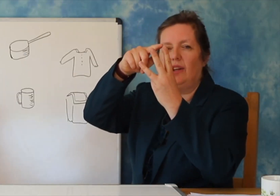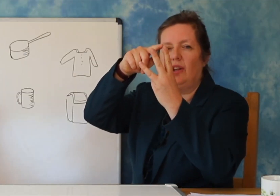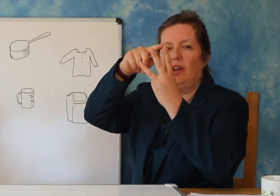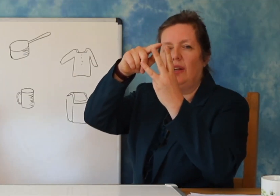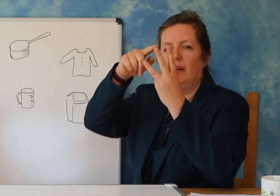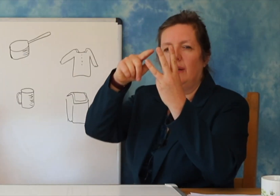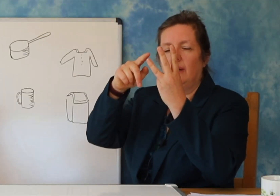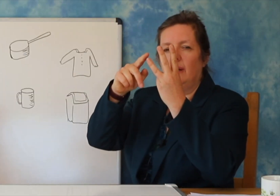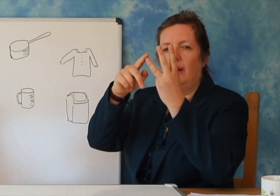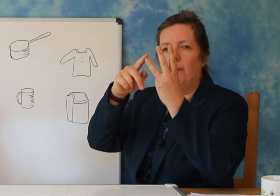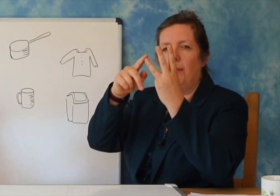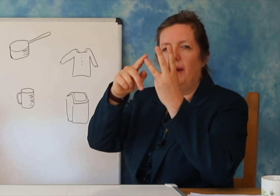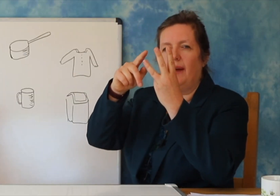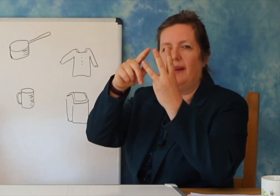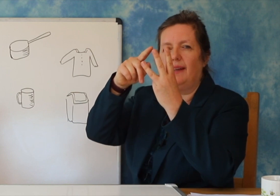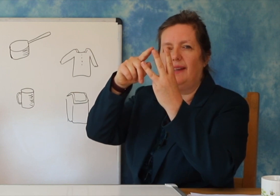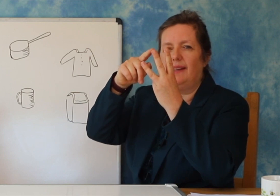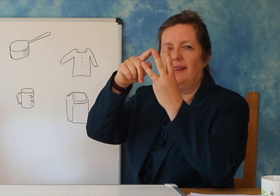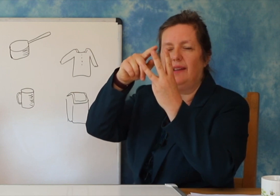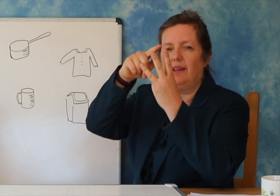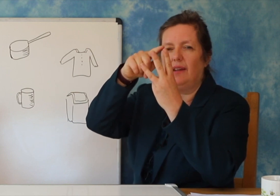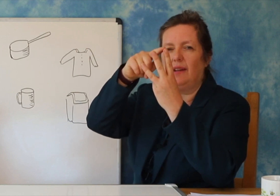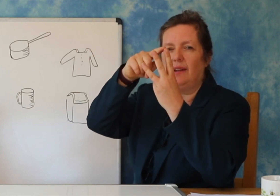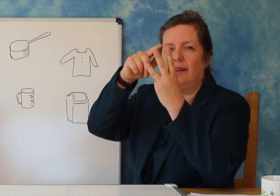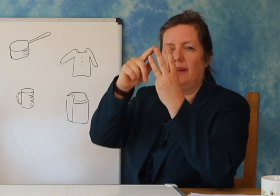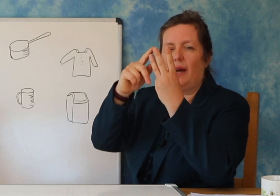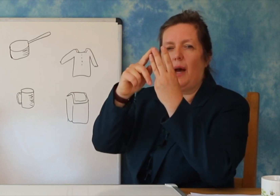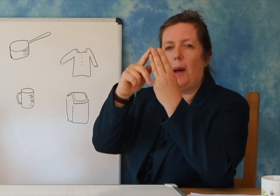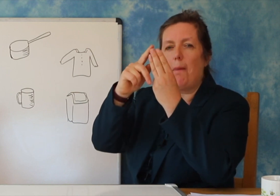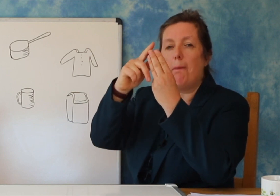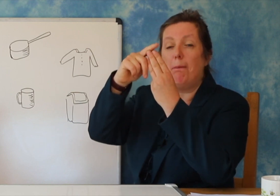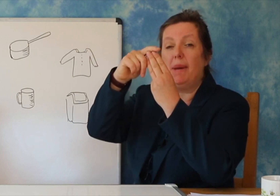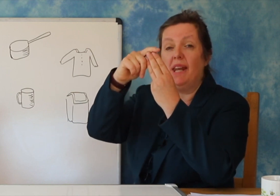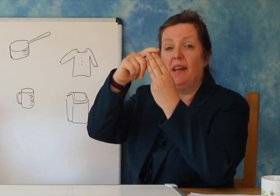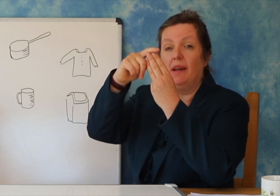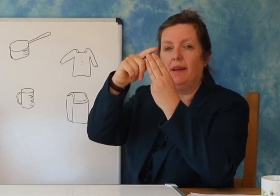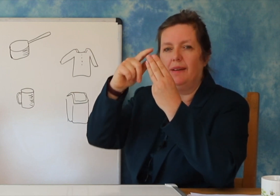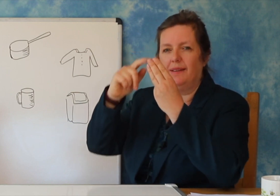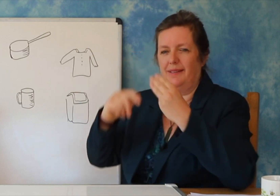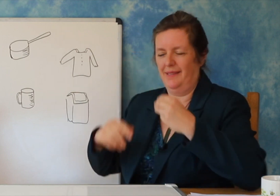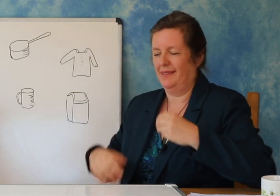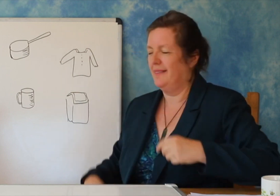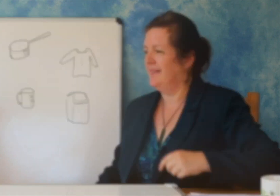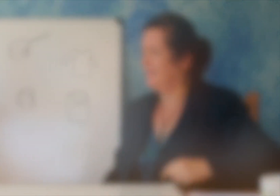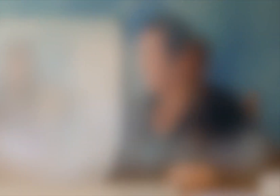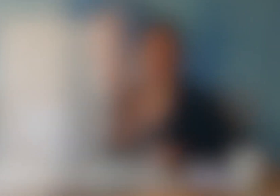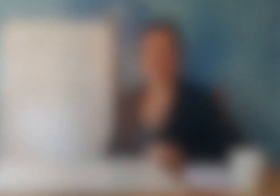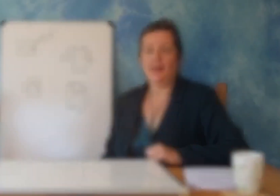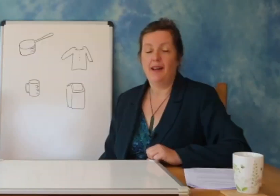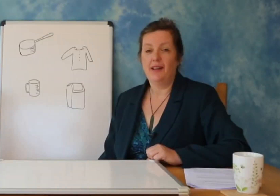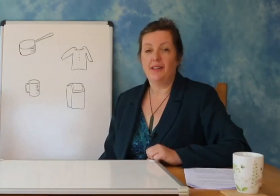Sa rrokje ka emri juaj. Mesusi mund t’ ju ndihmoje qe ti mesosh.